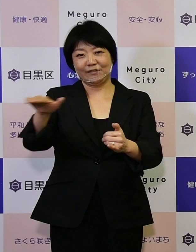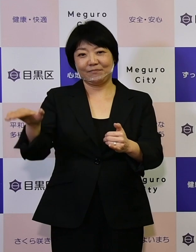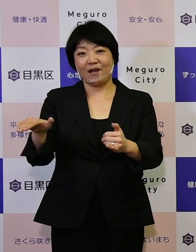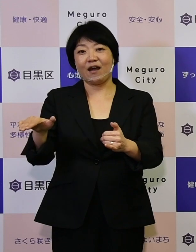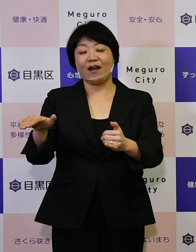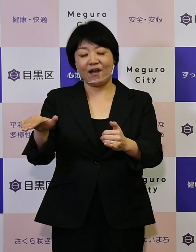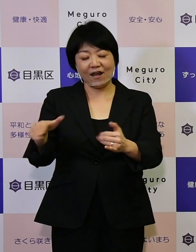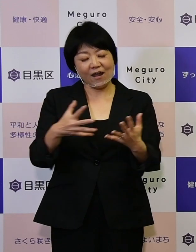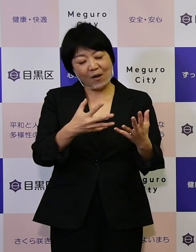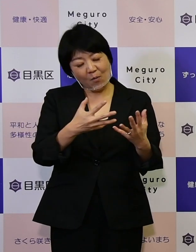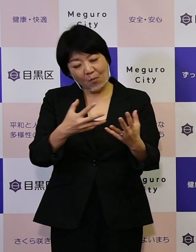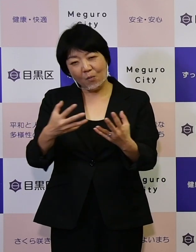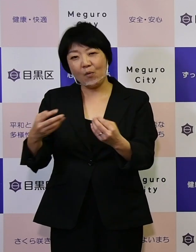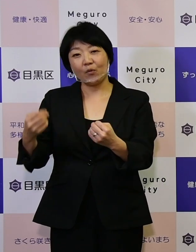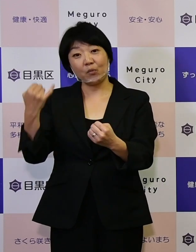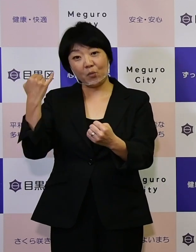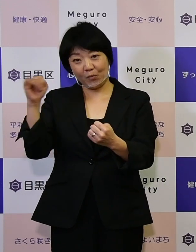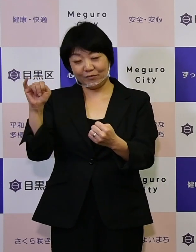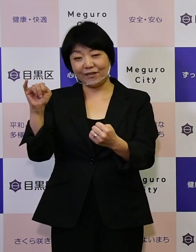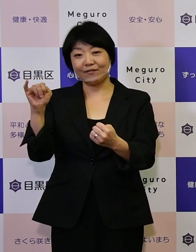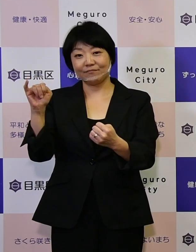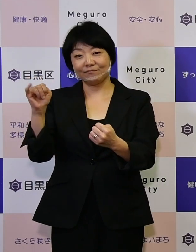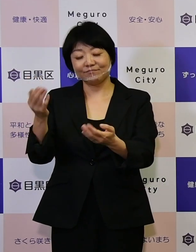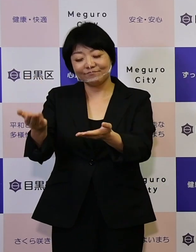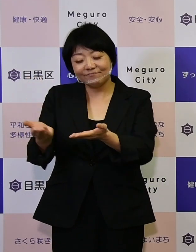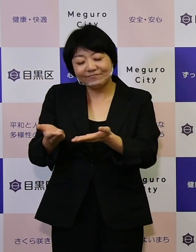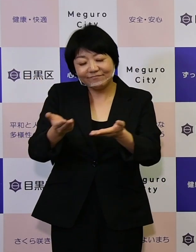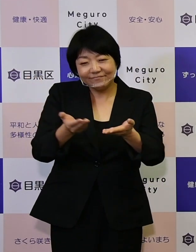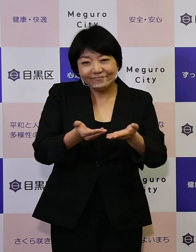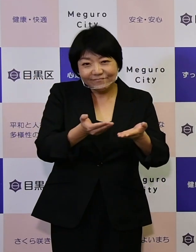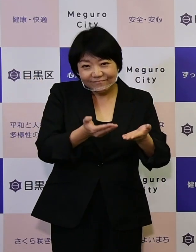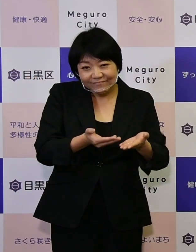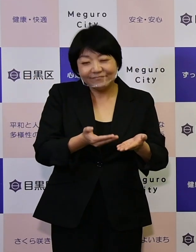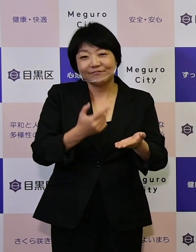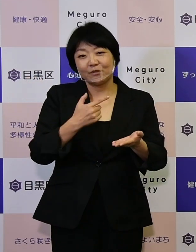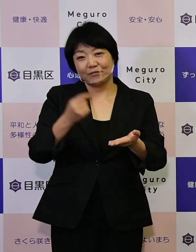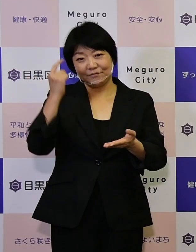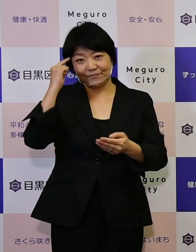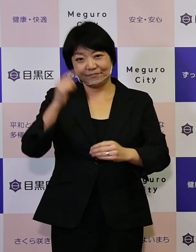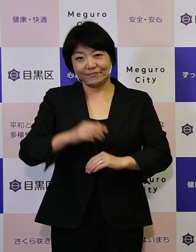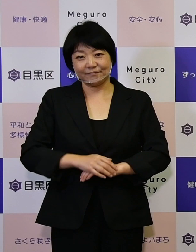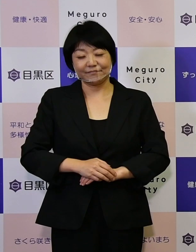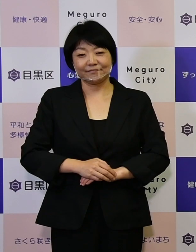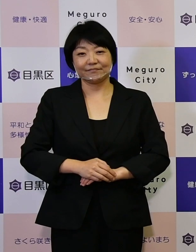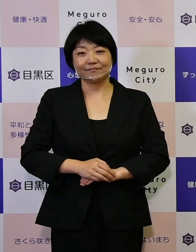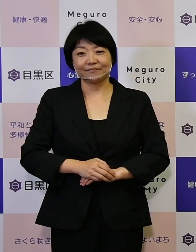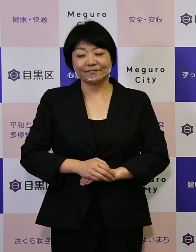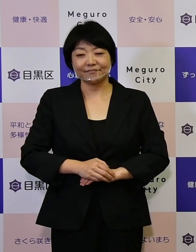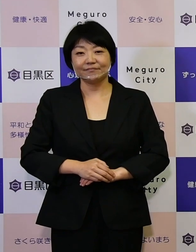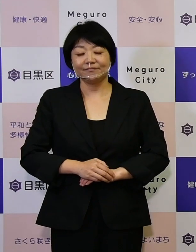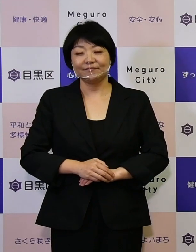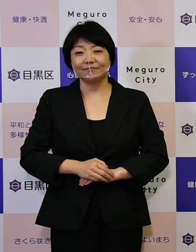ぜひ多くのご意見をお寄せいただきたいと思います。